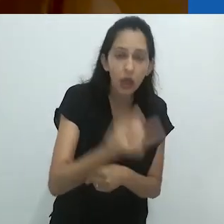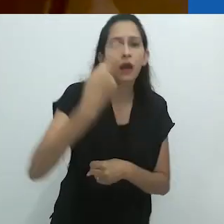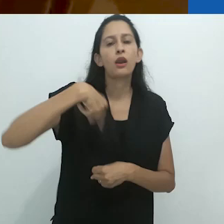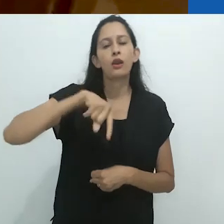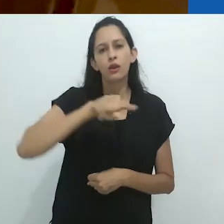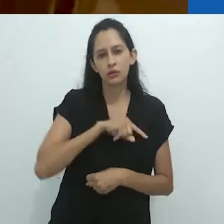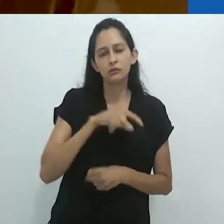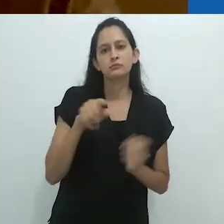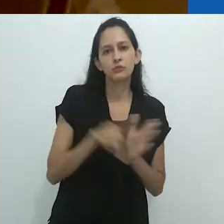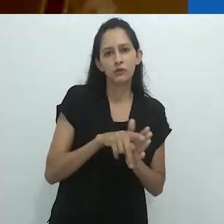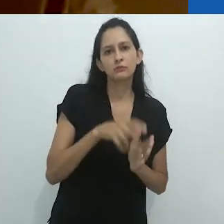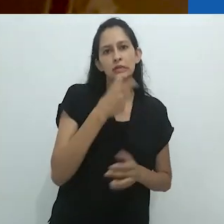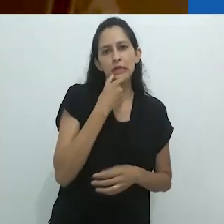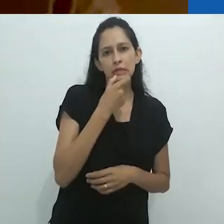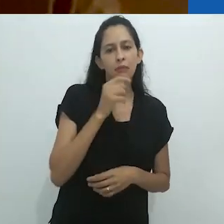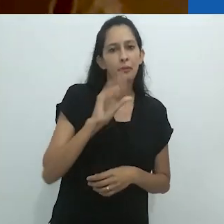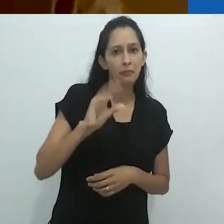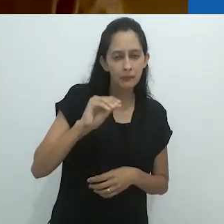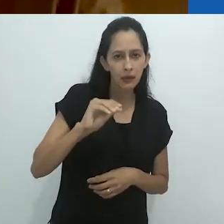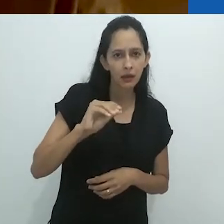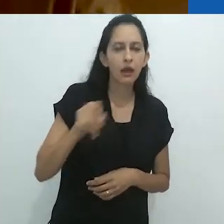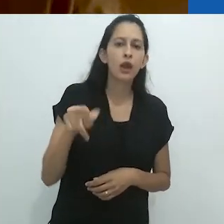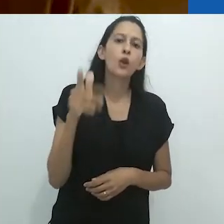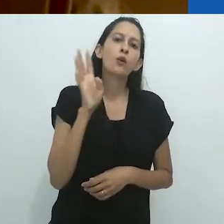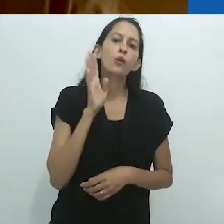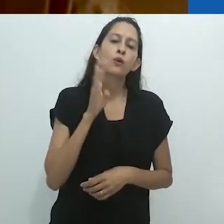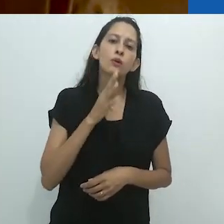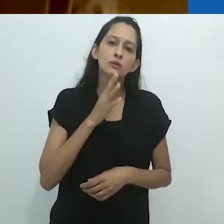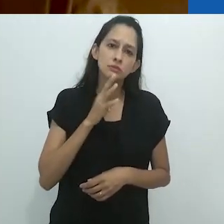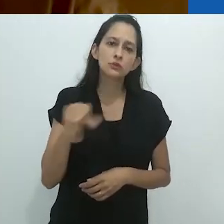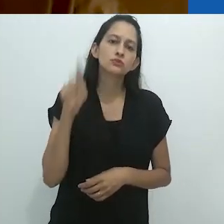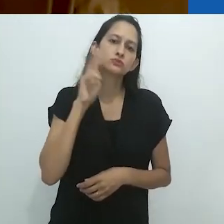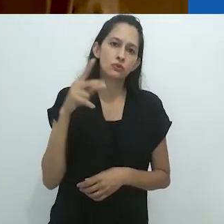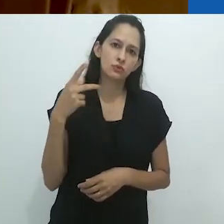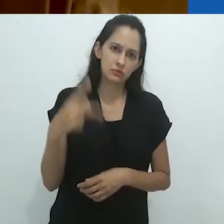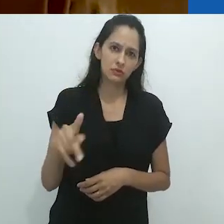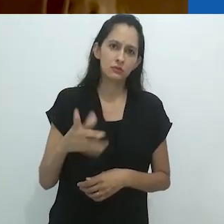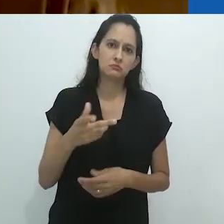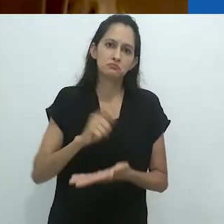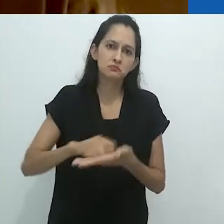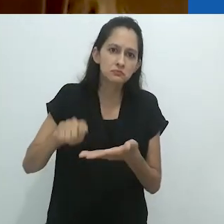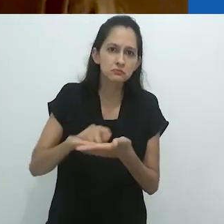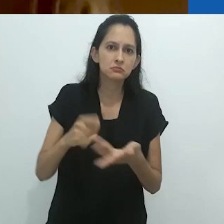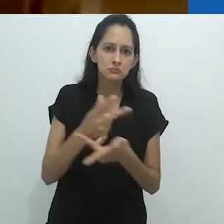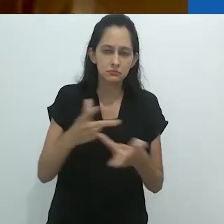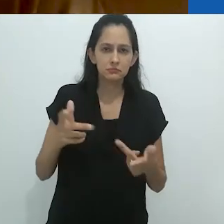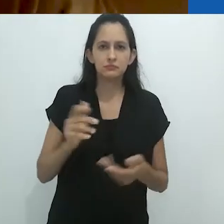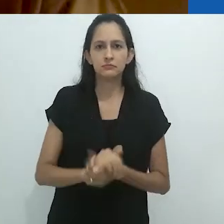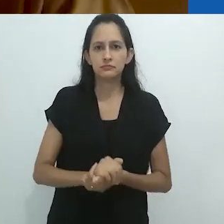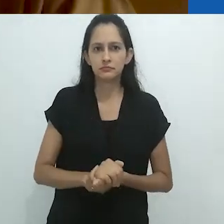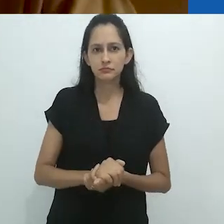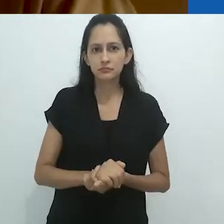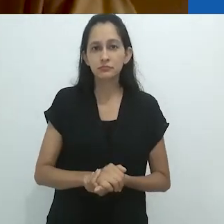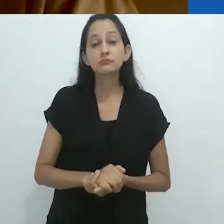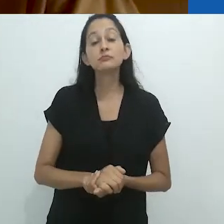que nós, no mundo falante de inglês, soubemos dessas histórias de rádio.